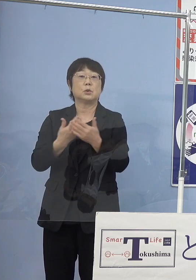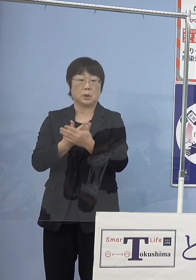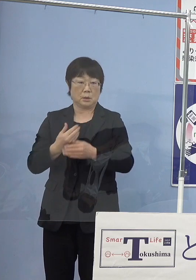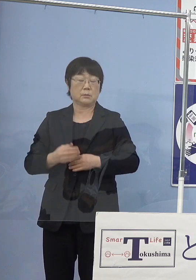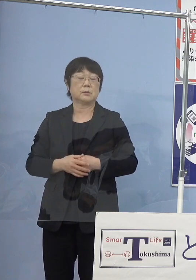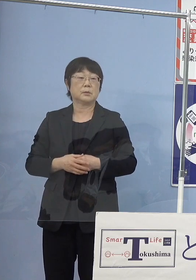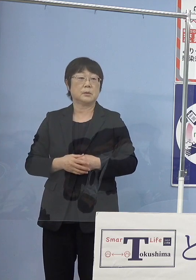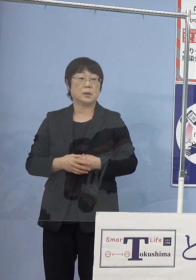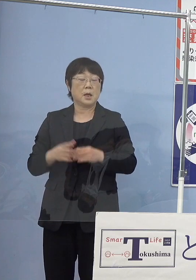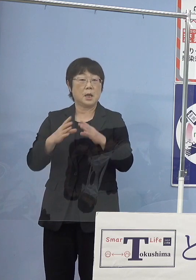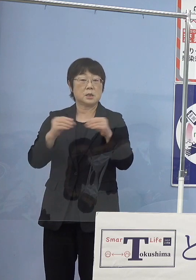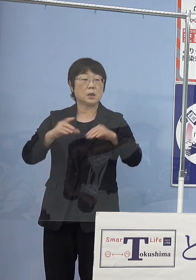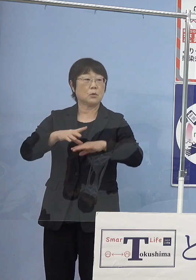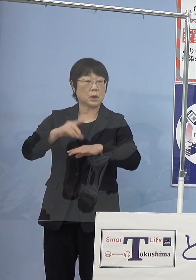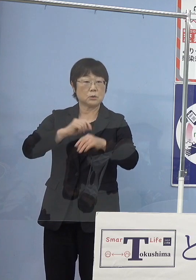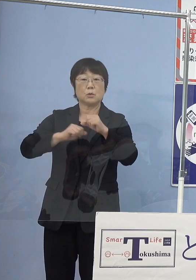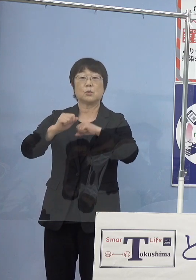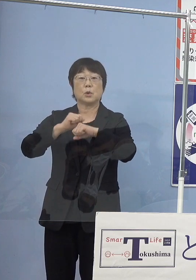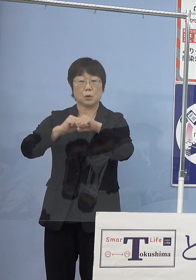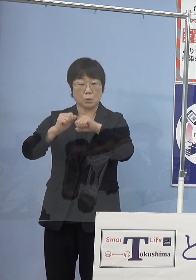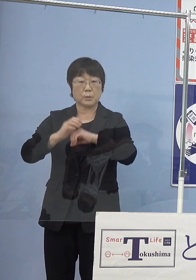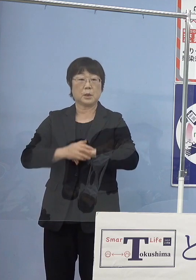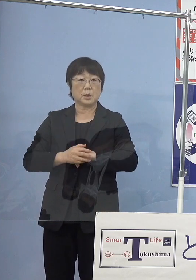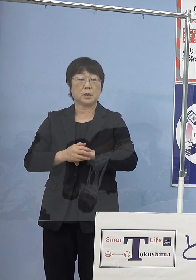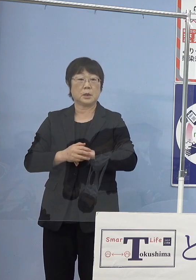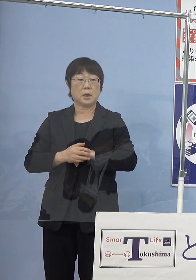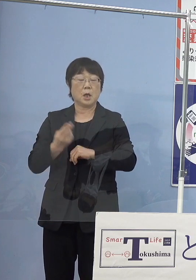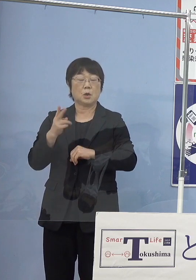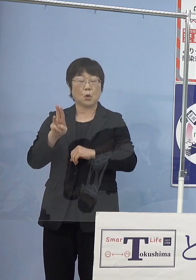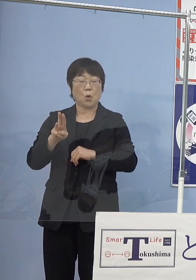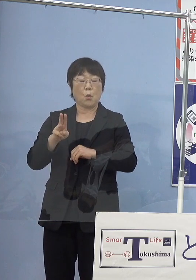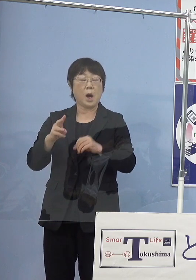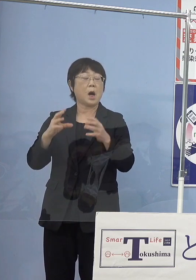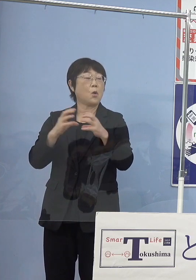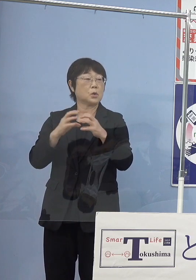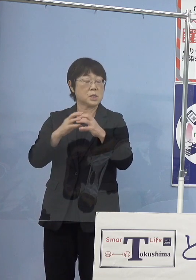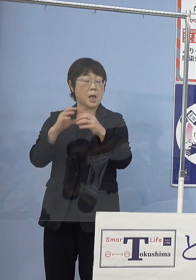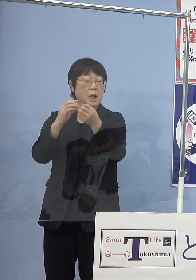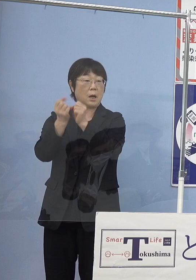これも全国初の取り組みとして 東亞合成株式会社の皆様方が